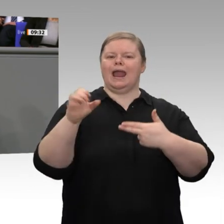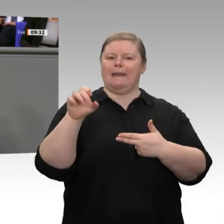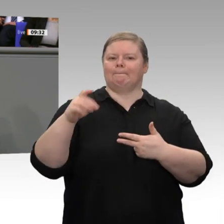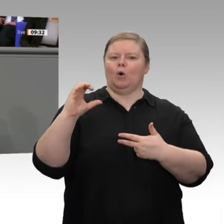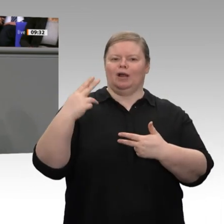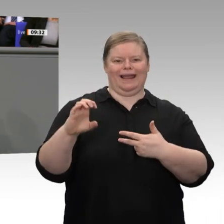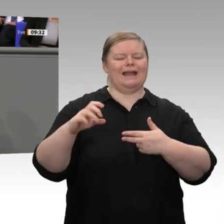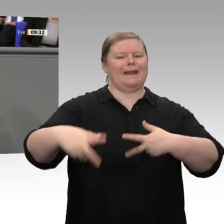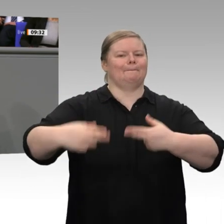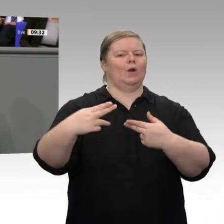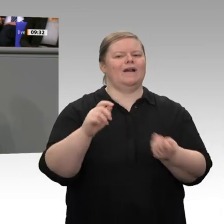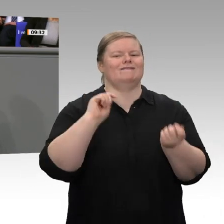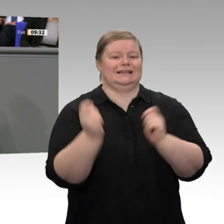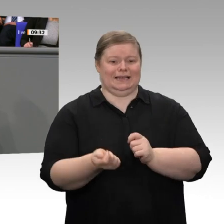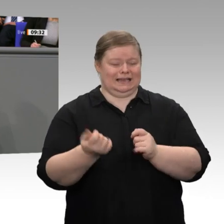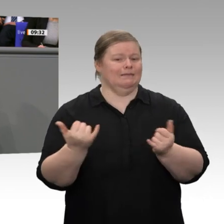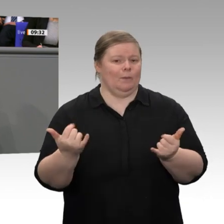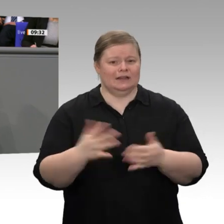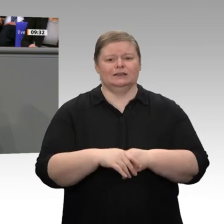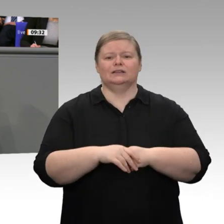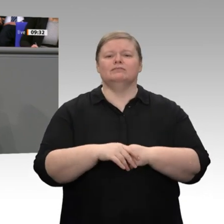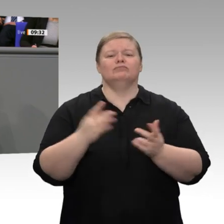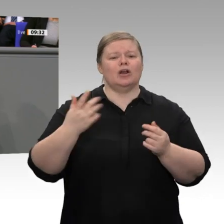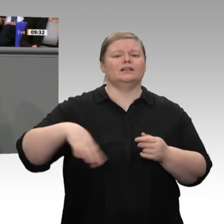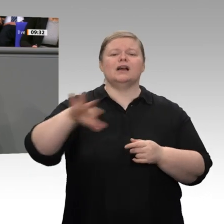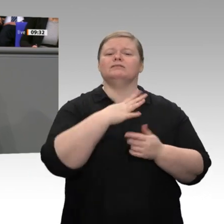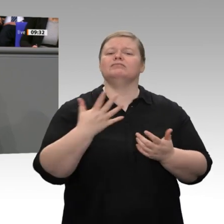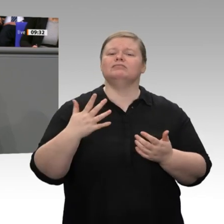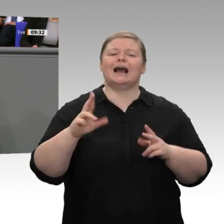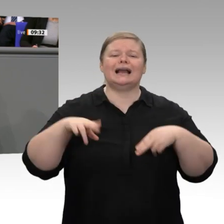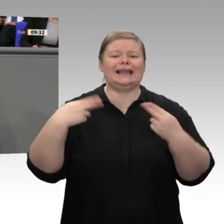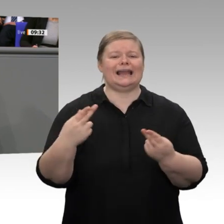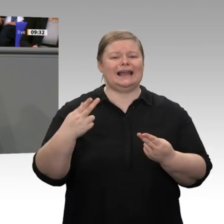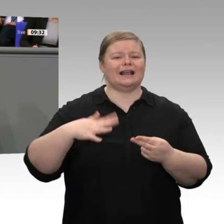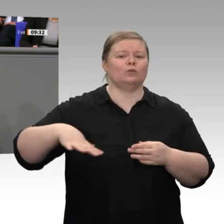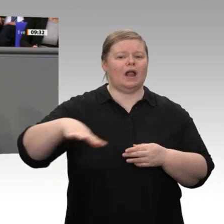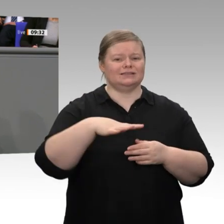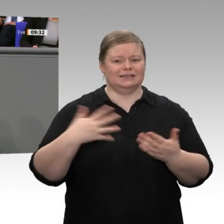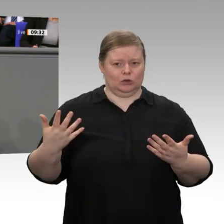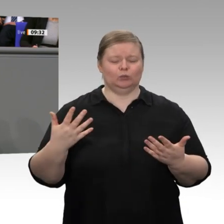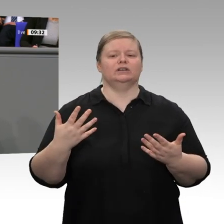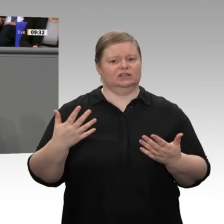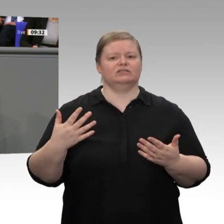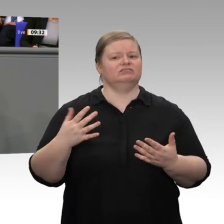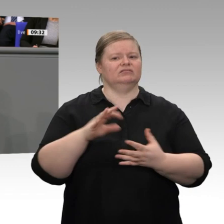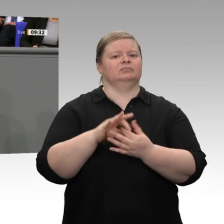die Briten die Europäische Union verlassen. Wir erleben zunehmend einen Wettlauf um neue Zölle. Und seit